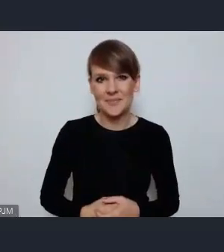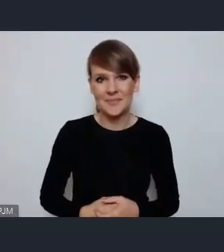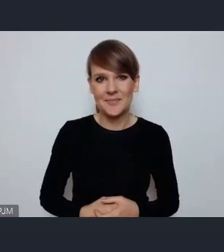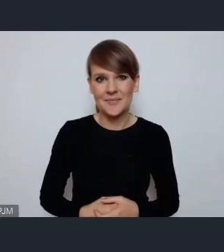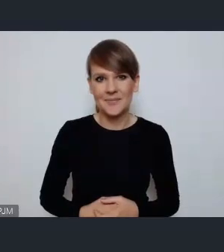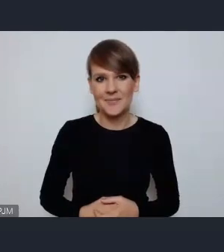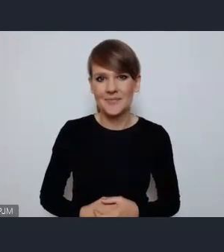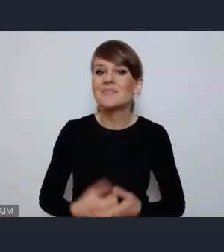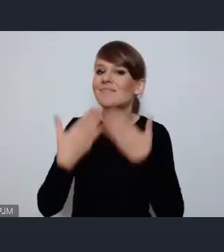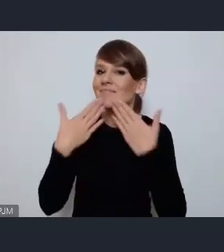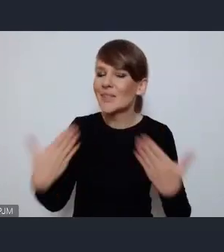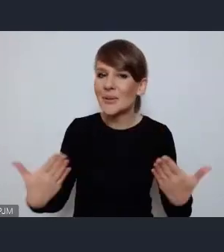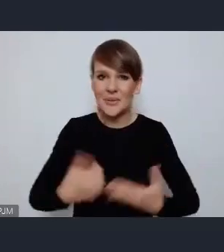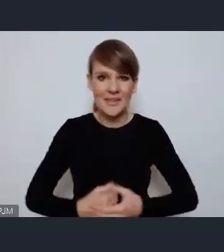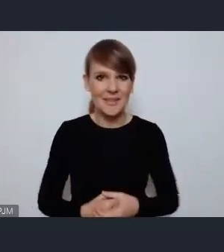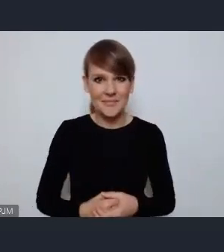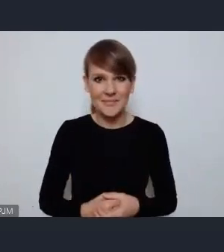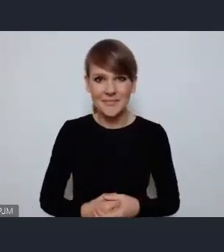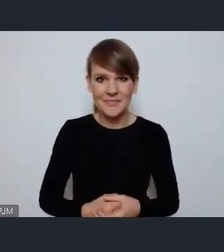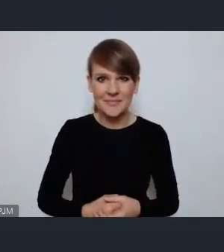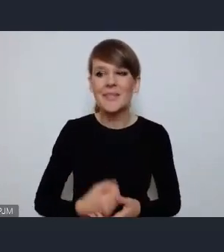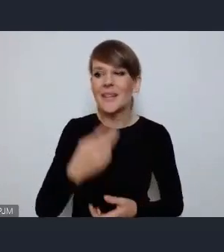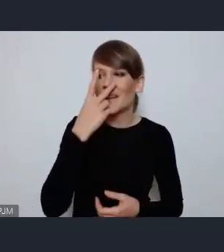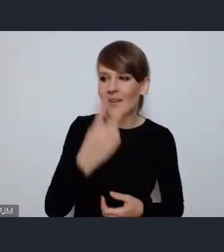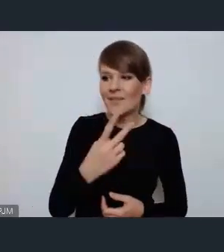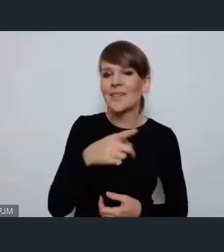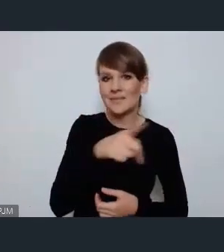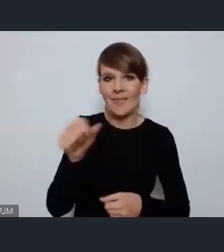Dziękuję bardzo, widzę że są zgłoszenia albo nie ma